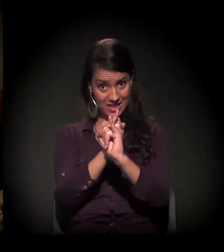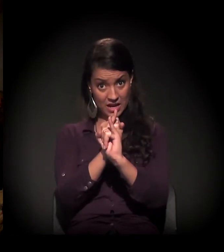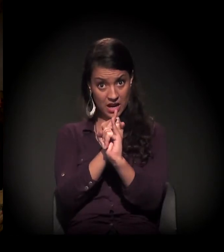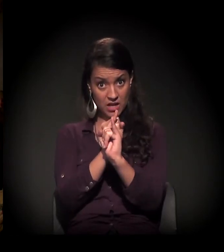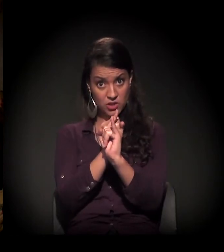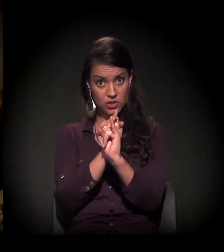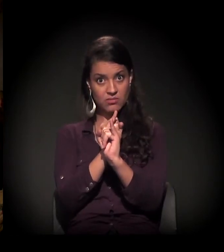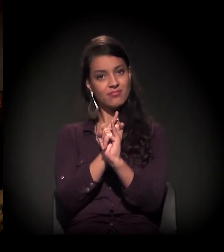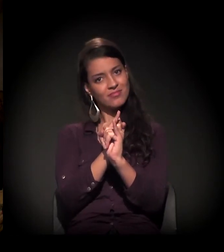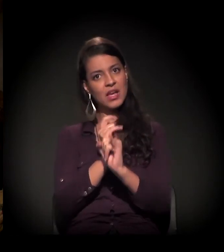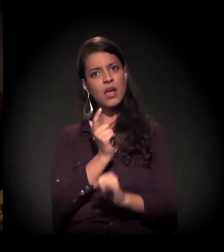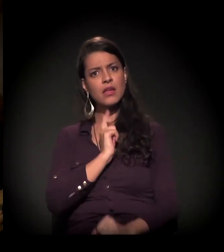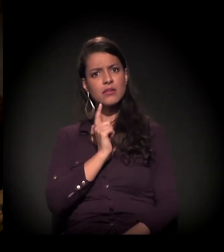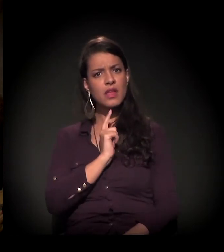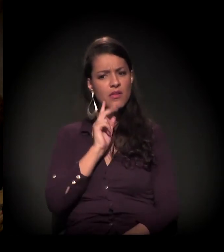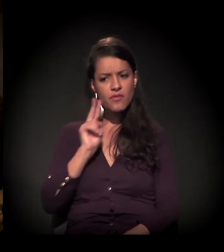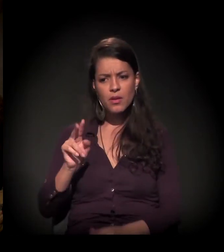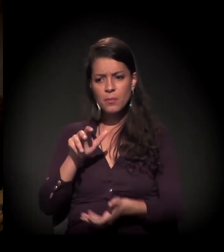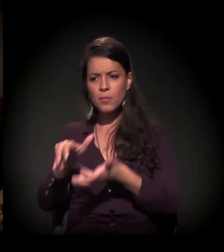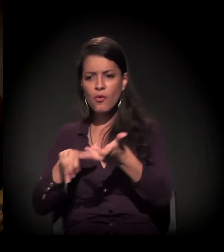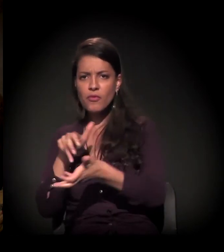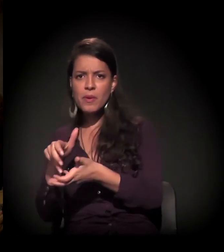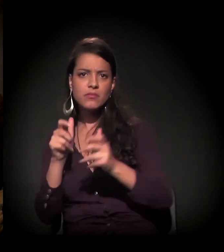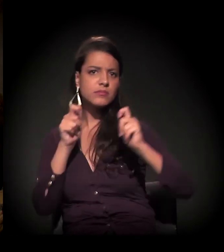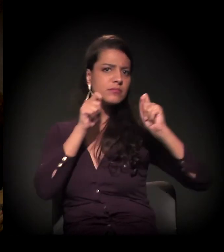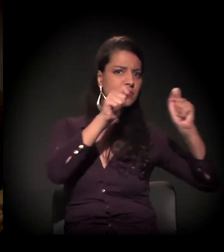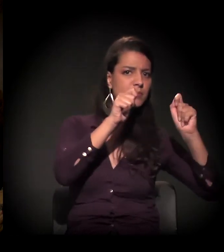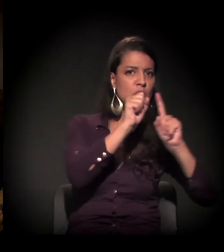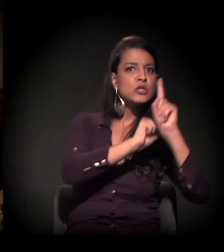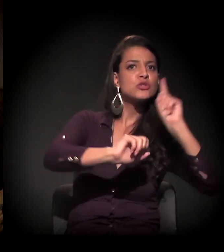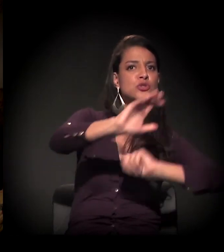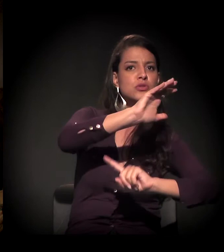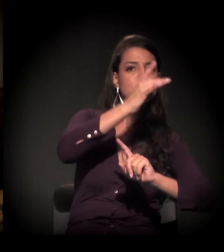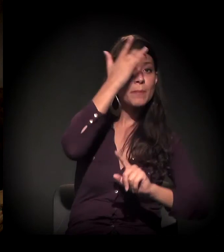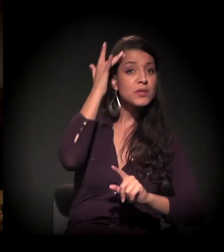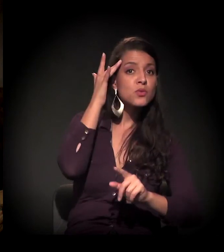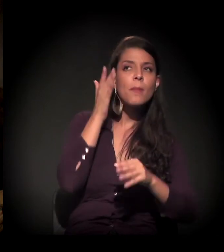a gente começou a ter um pouco mais de movimentos, participação da sociedade civil etc.